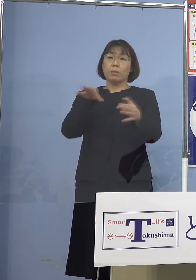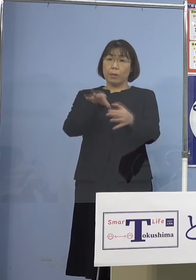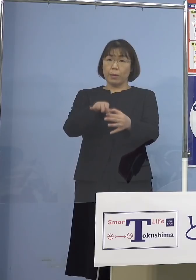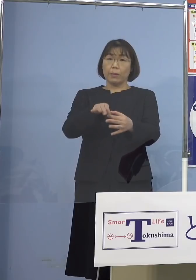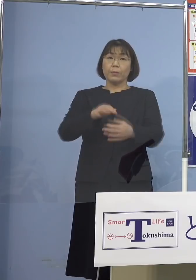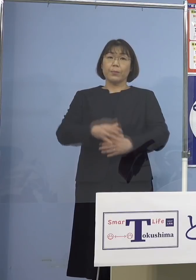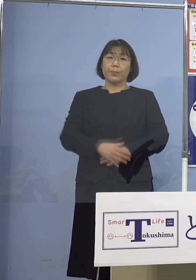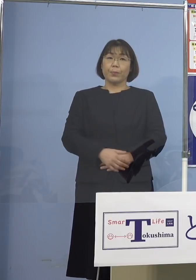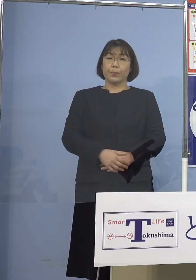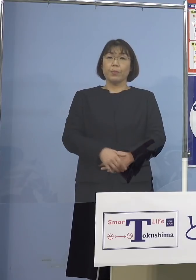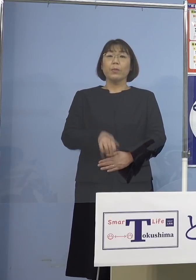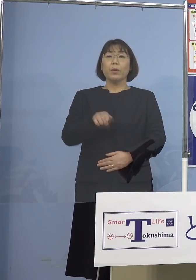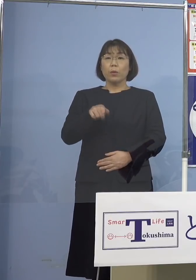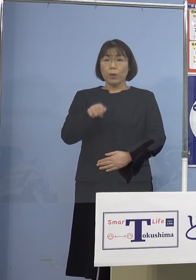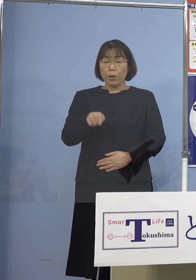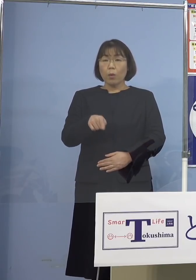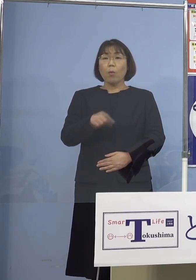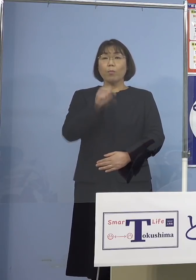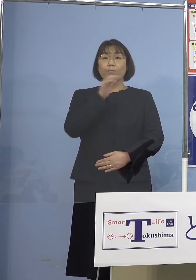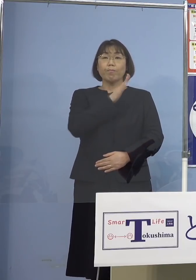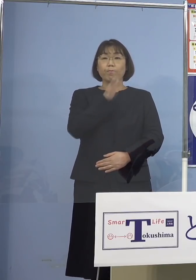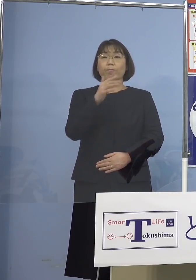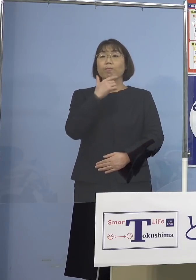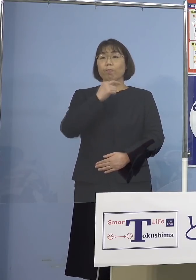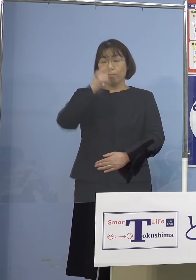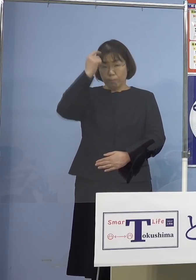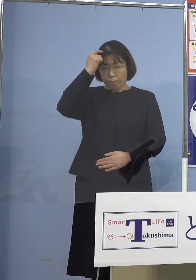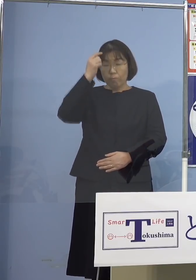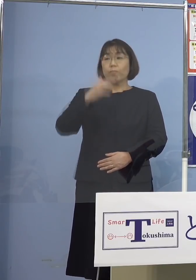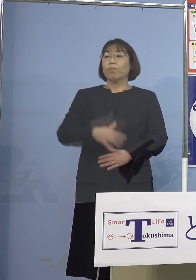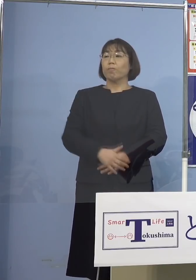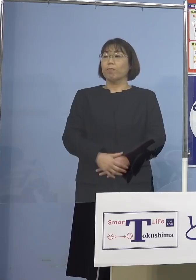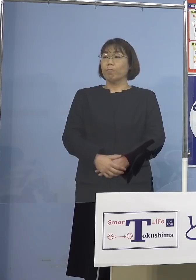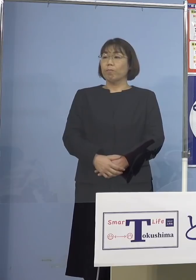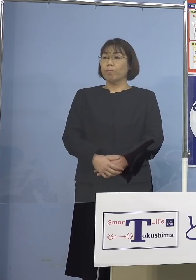こうした点を是非よろしくお願い 申し上げたいと思います、以上です